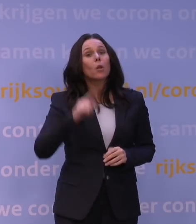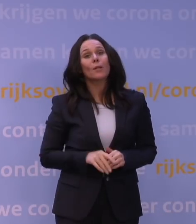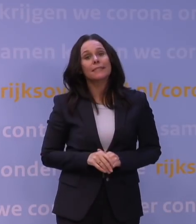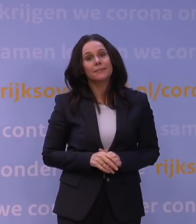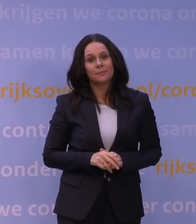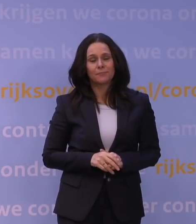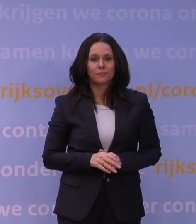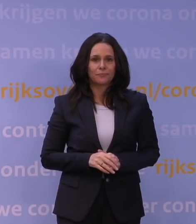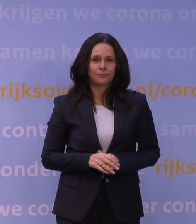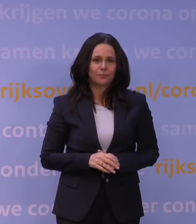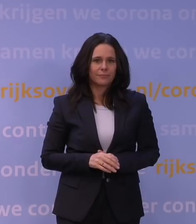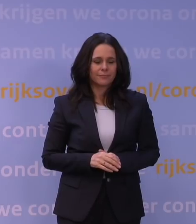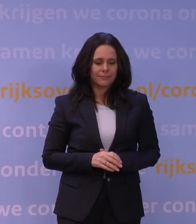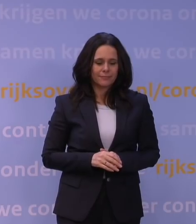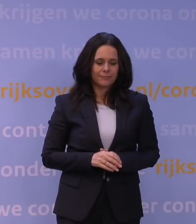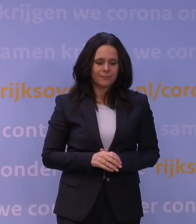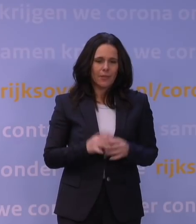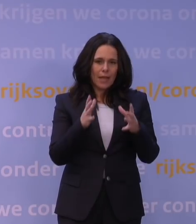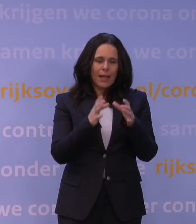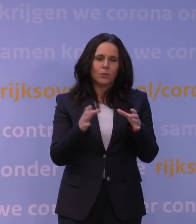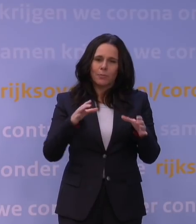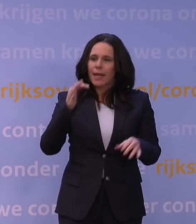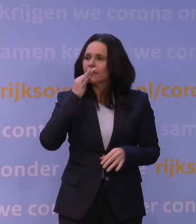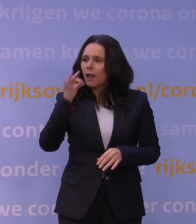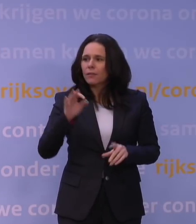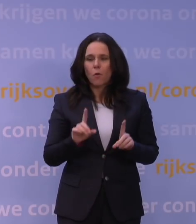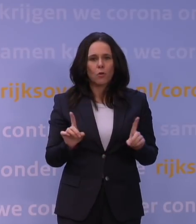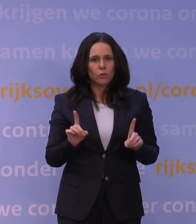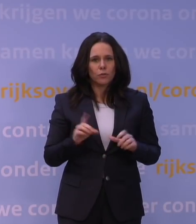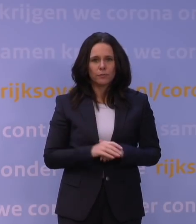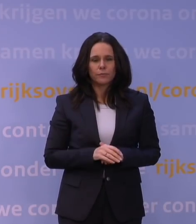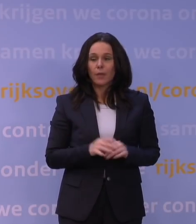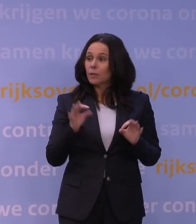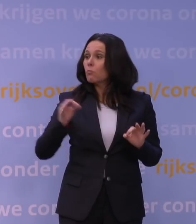Het wat meer uitgebreidere antwoord is dat, daarom is het mooi dat u de vraag stelt,